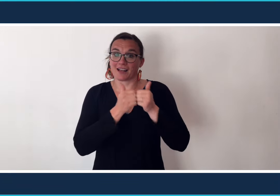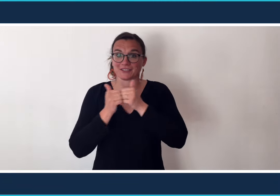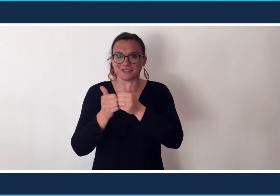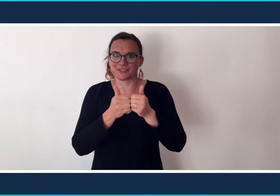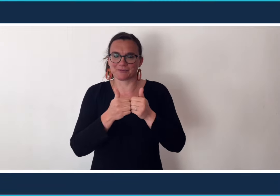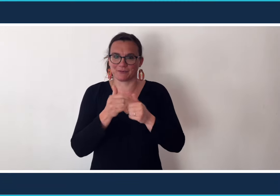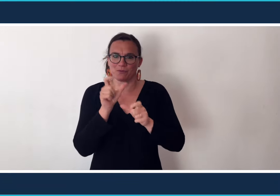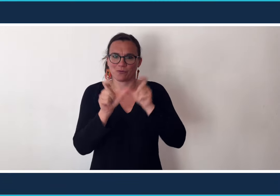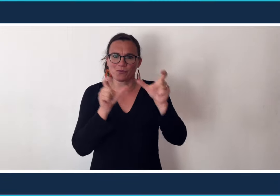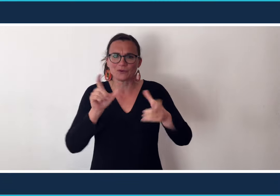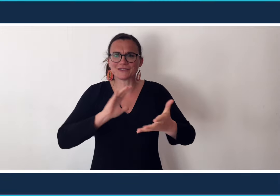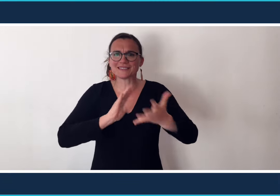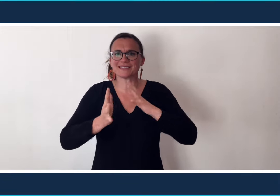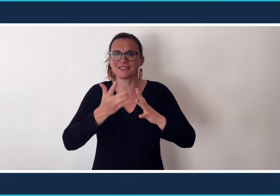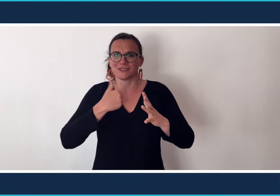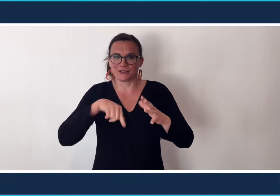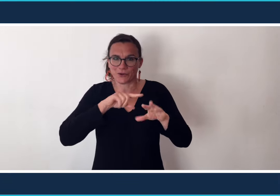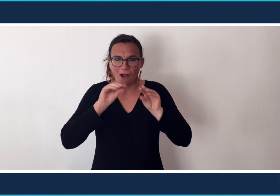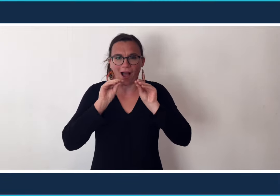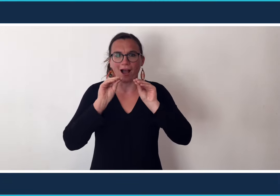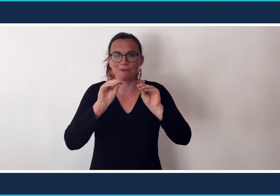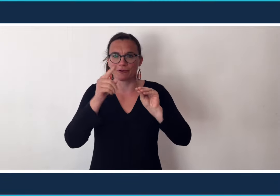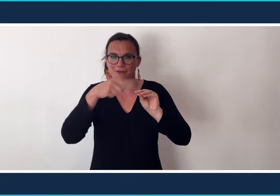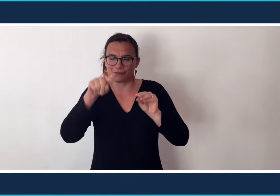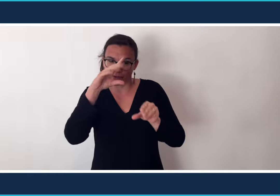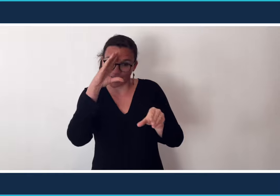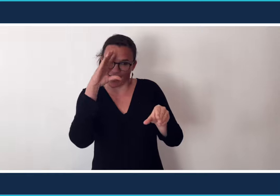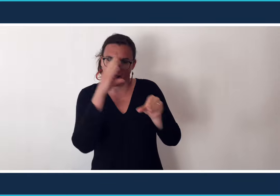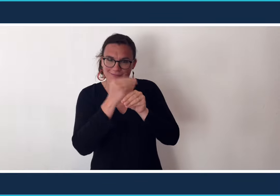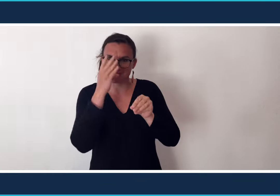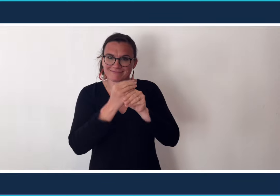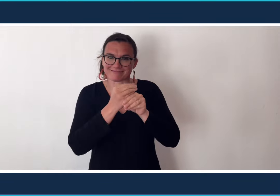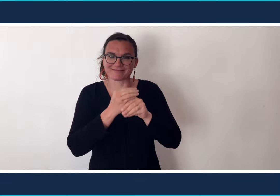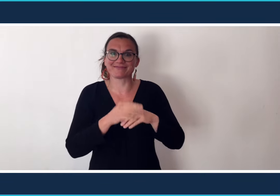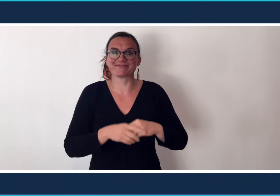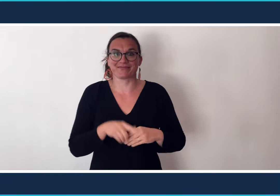Ensemble nous allons apprendre à signer quelques mots en lien avec l'actualité